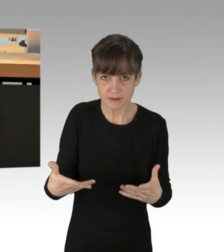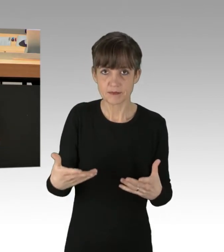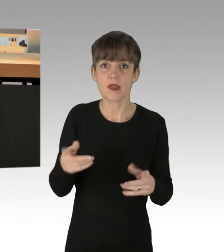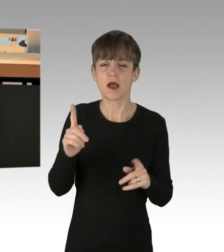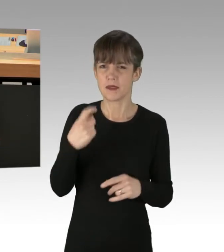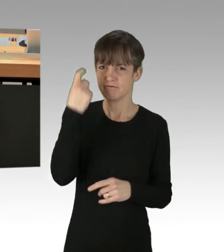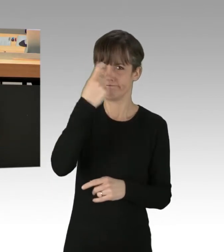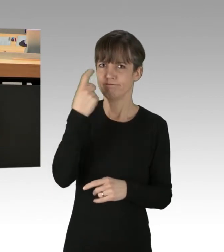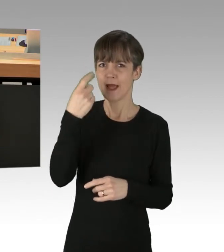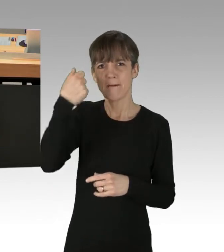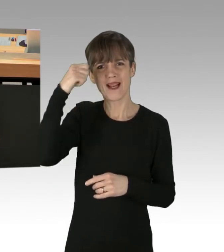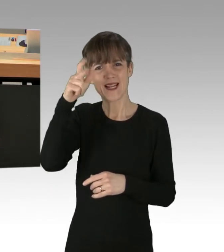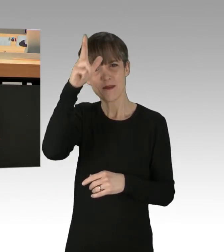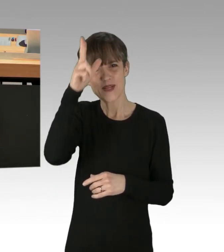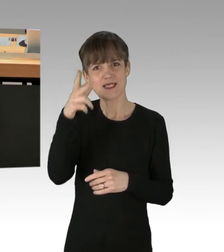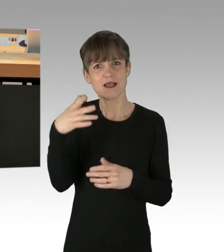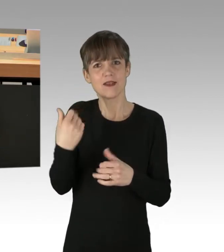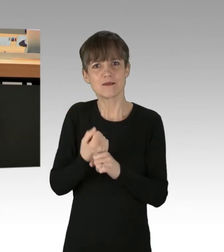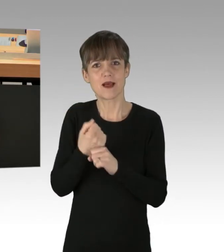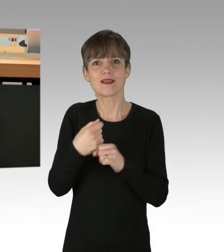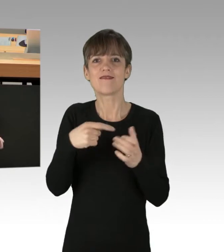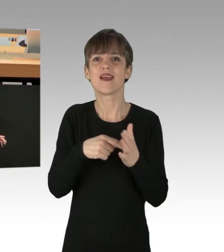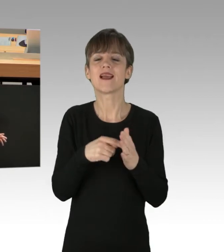wegen gefährlicher Körperverletzung von Amts wegen ermittelt.